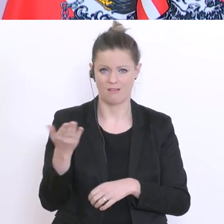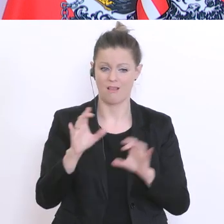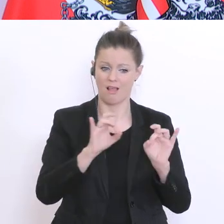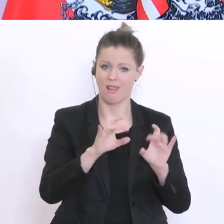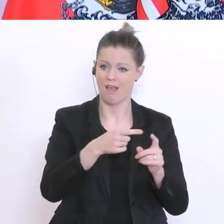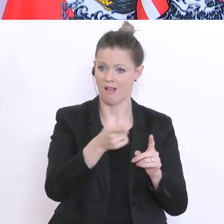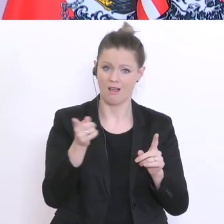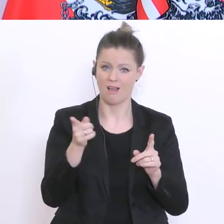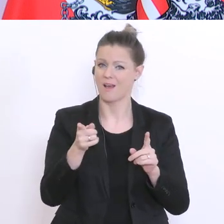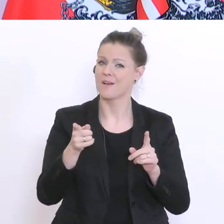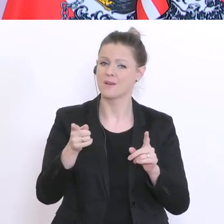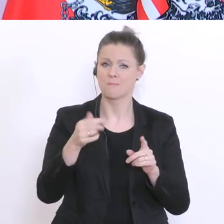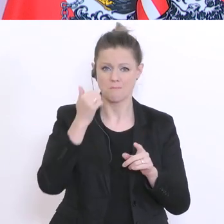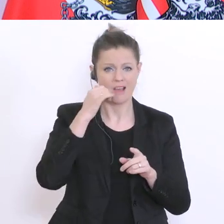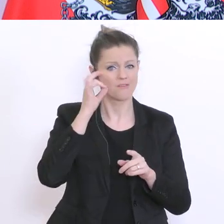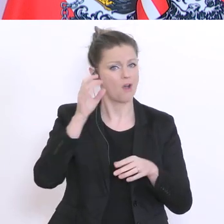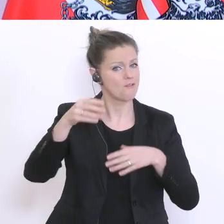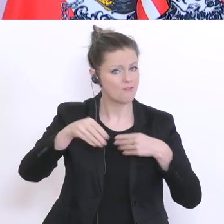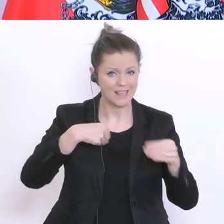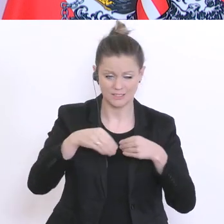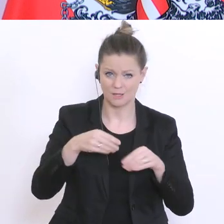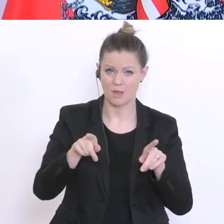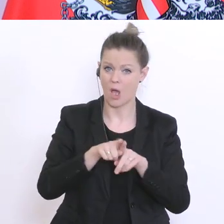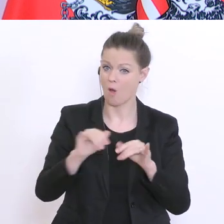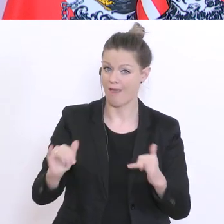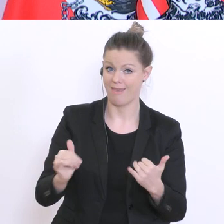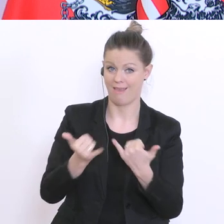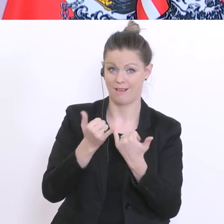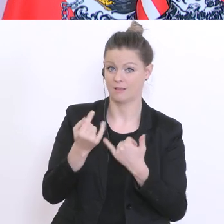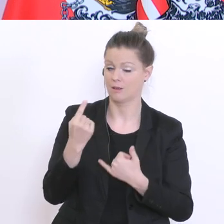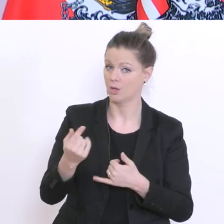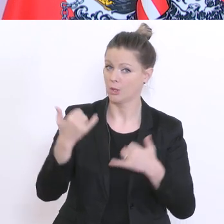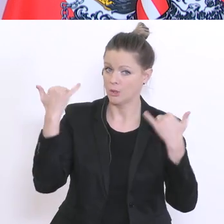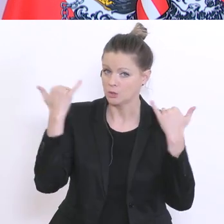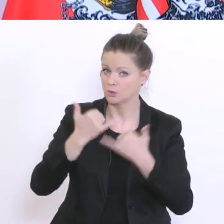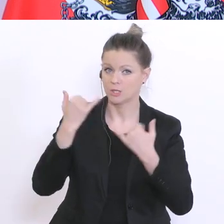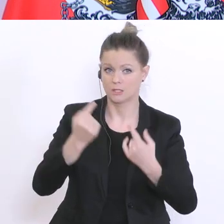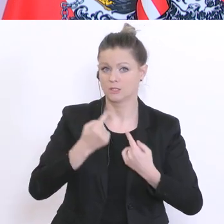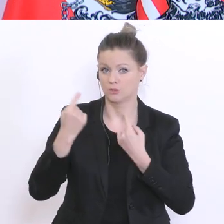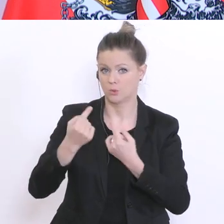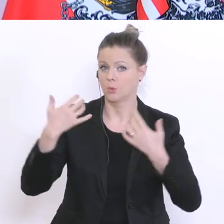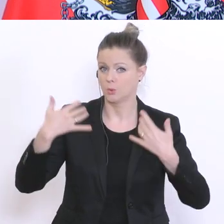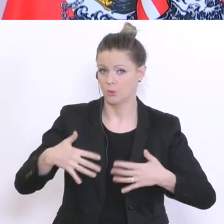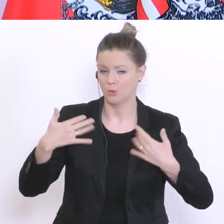den Eltern die derzeit eine Stresssituation erleben und sicherlich auch den Schülern und